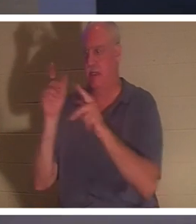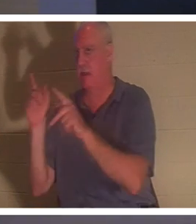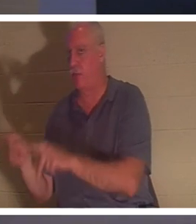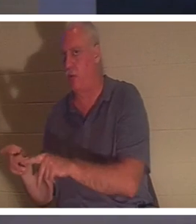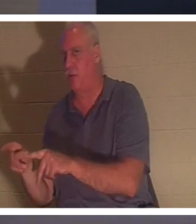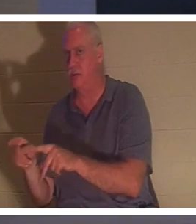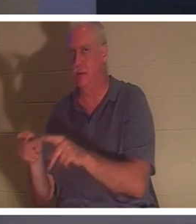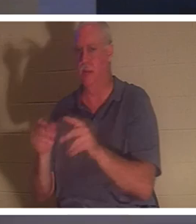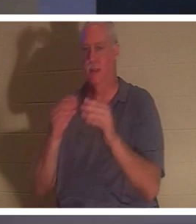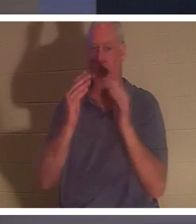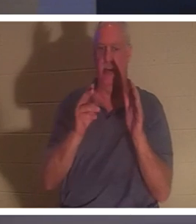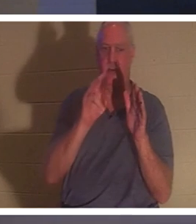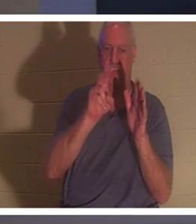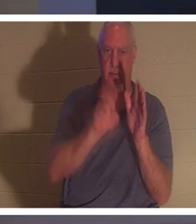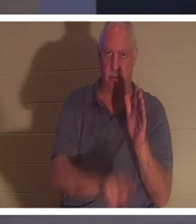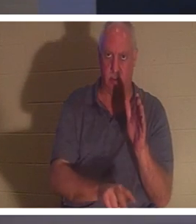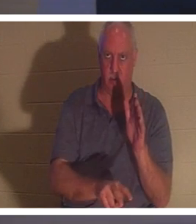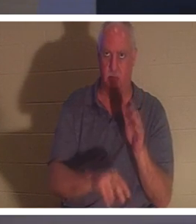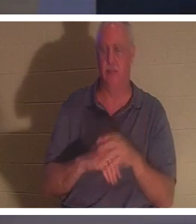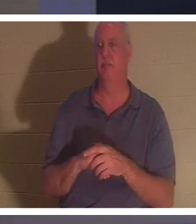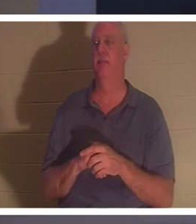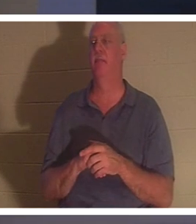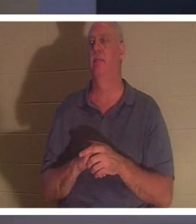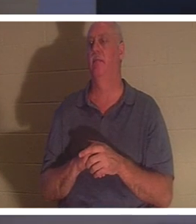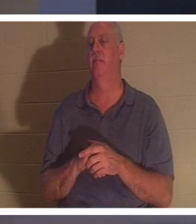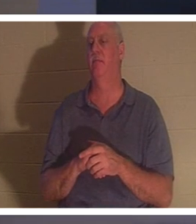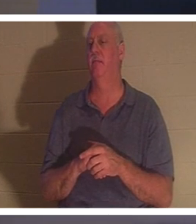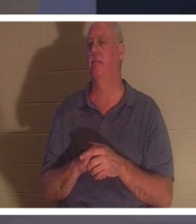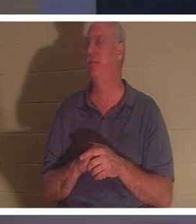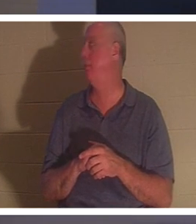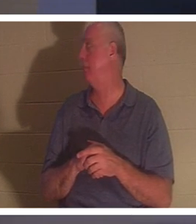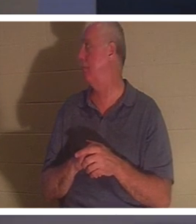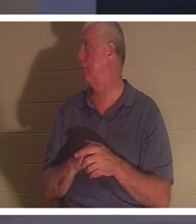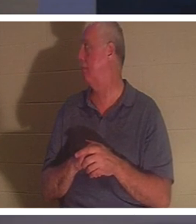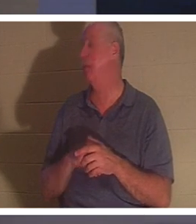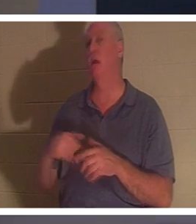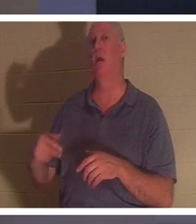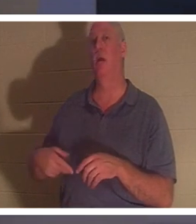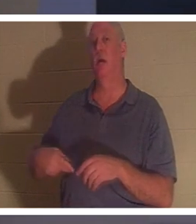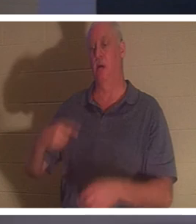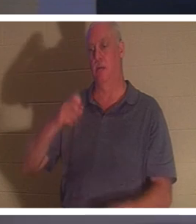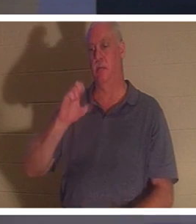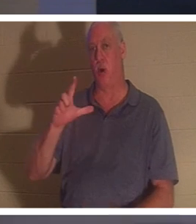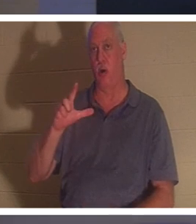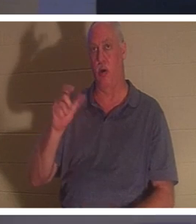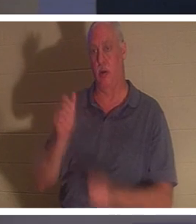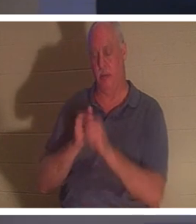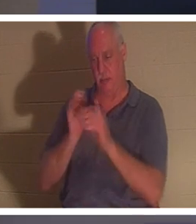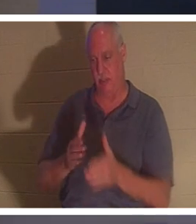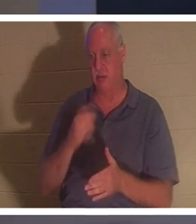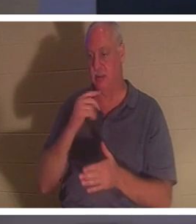die Erde versenkt wird.“ Ich mag es! Wie drückt es Paulus aus? Paulus der Apostel. Er sagt es im 2. Korintherbrief, und es